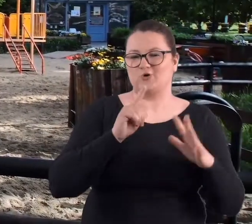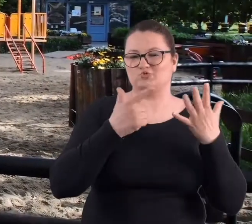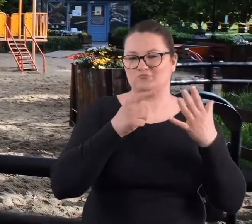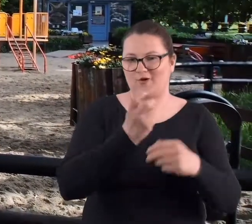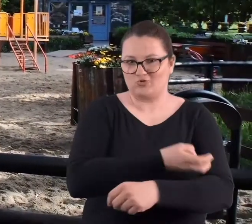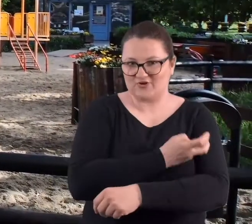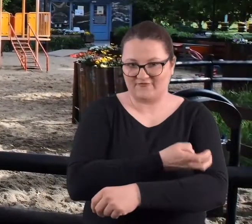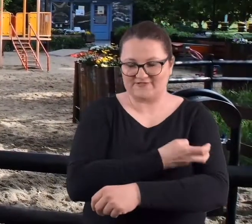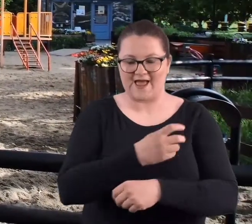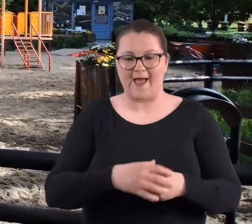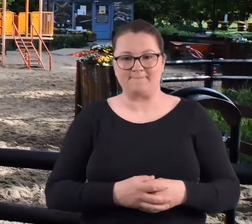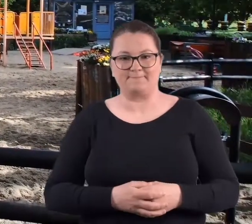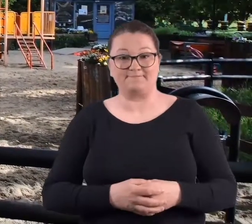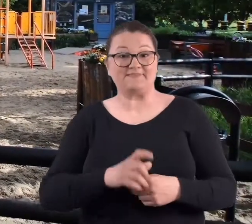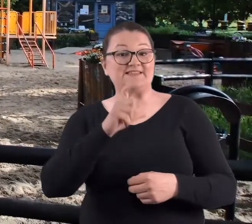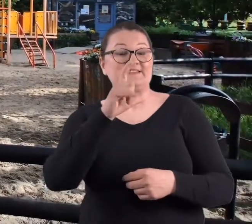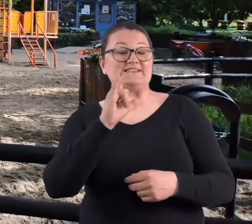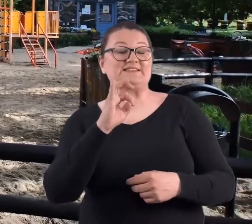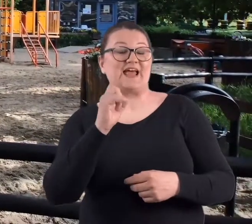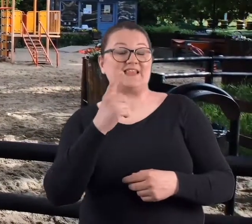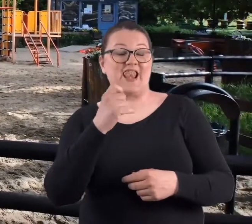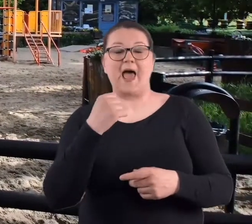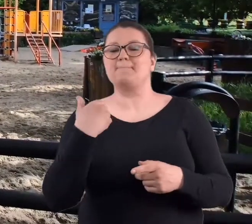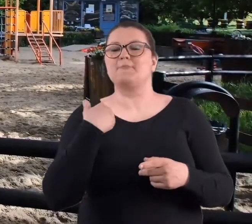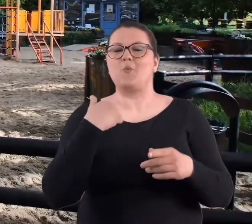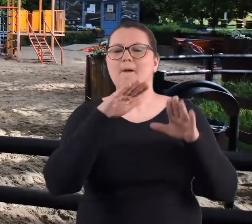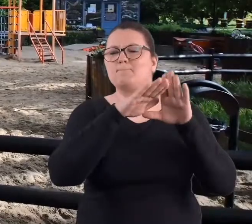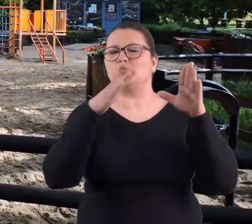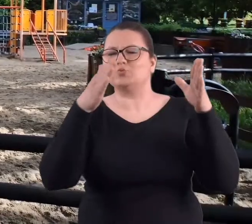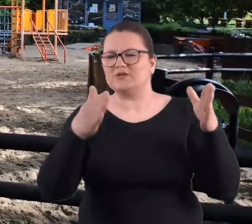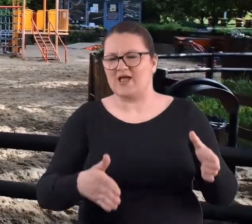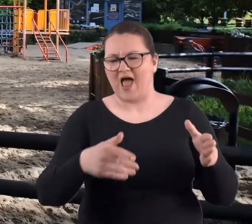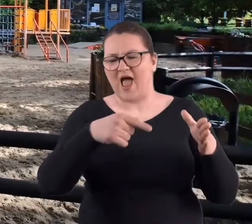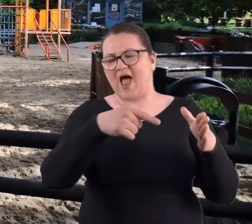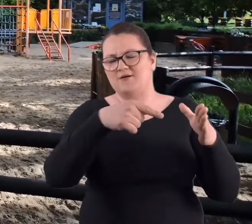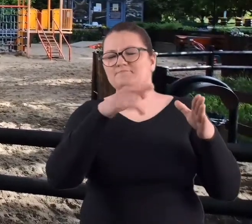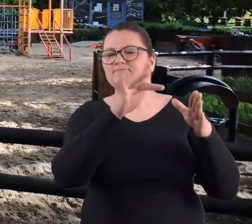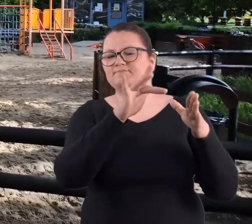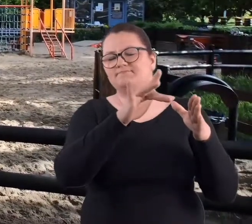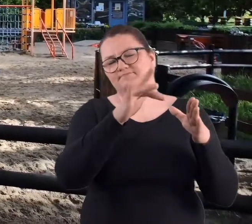Na Cytadeli była taka budka mała,